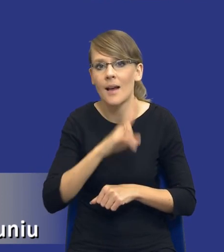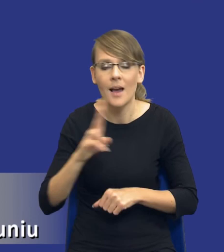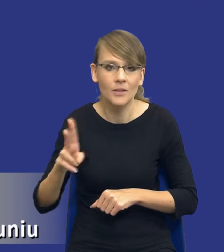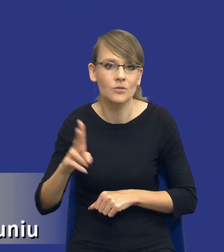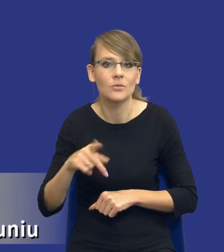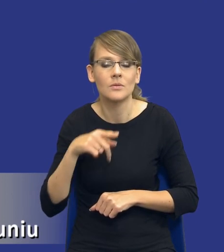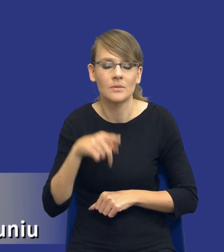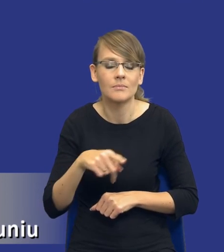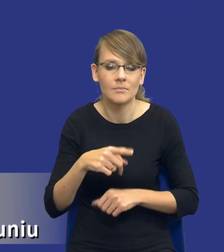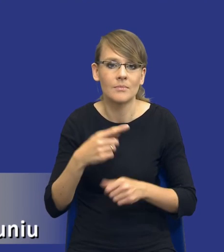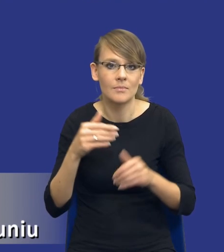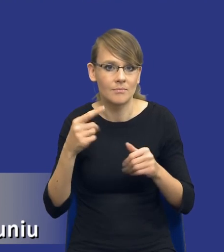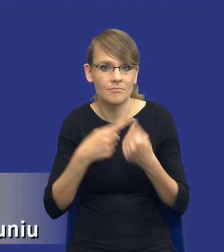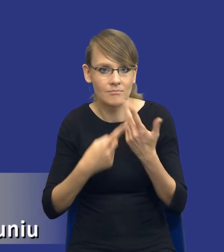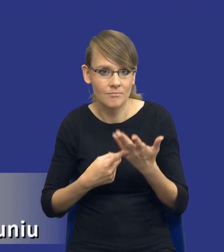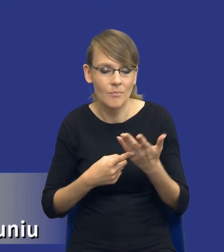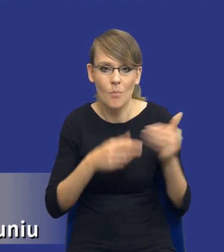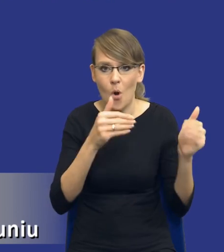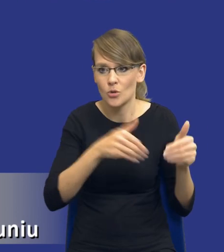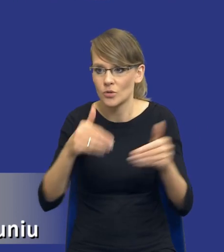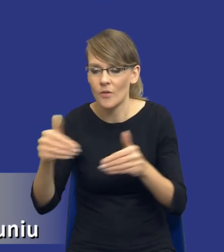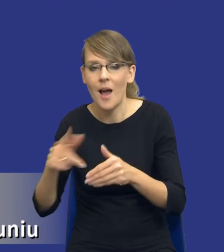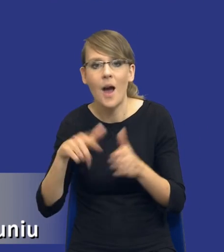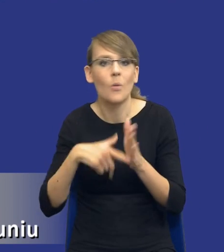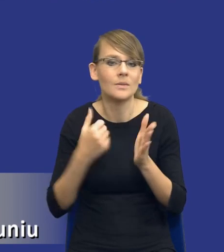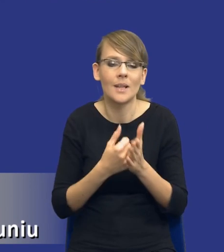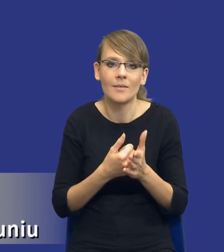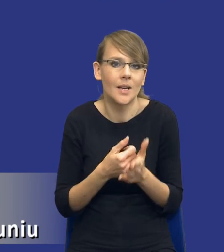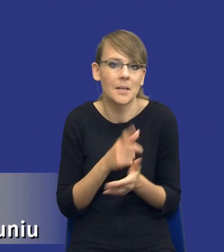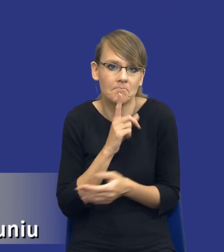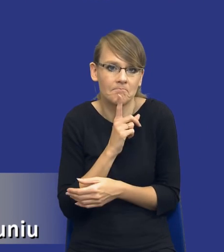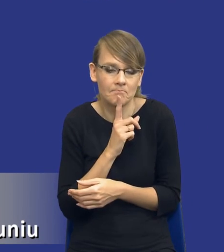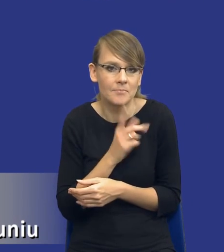zamówienia. Znowu ustawa nie posługuje się, nie definiuje nam tego pojęcia orientacyjnej